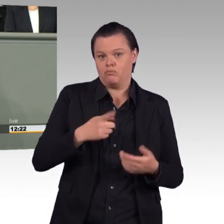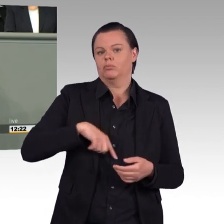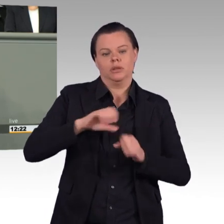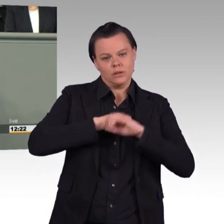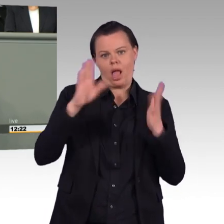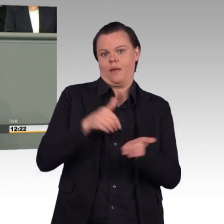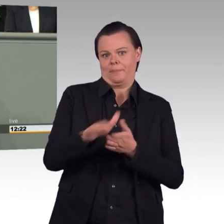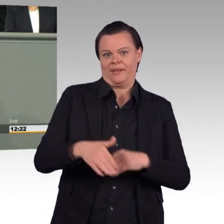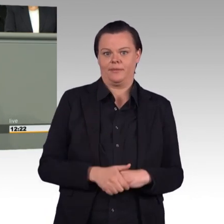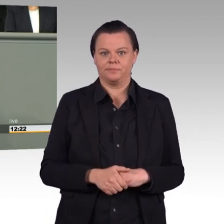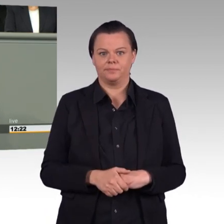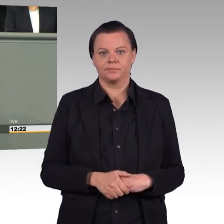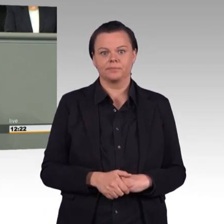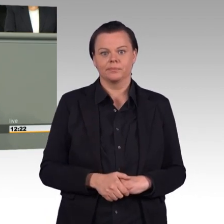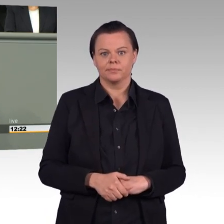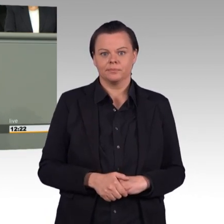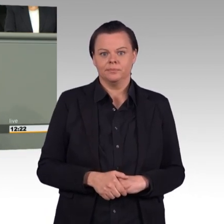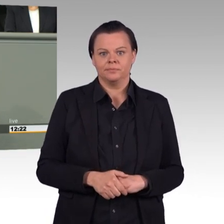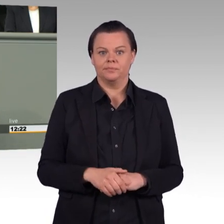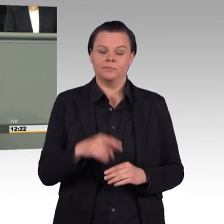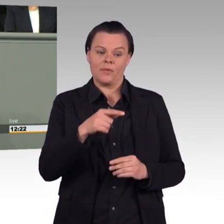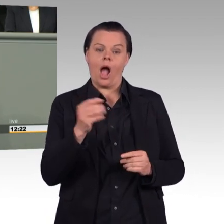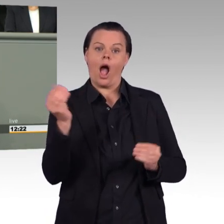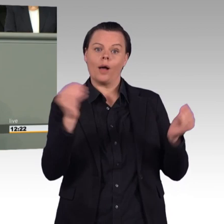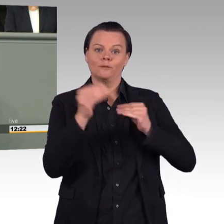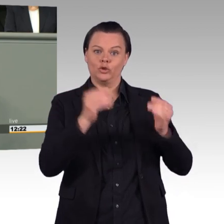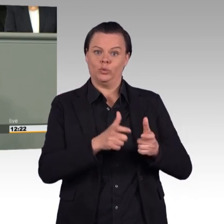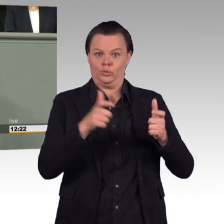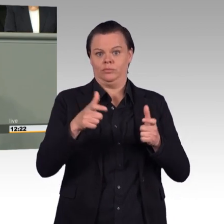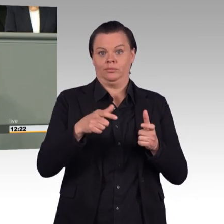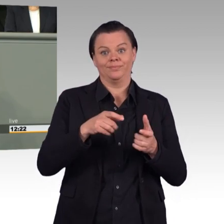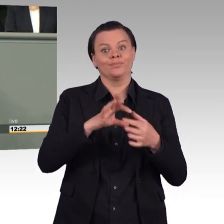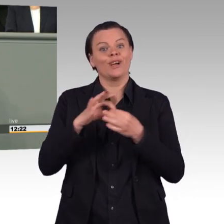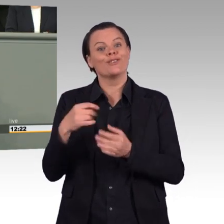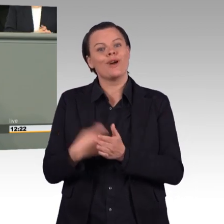In diesem Einsatzbereitschaftsstärkungsgesetz wird nämlich die EU-Arbeitszeitrichtlinie,